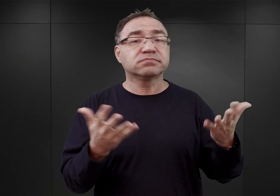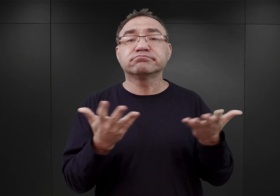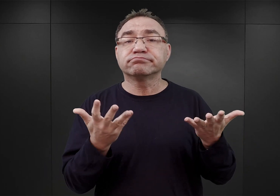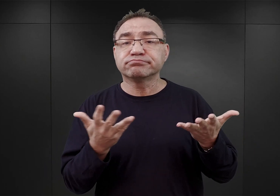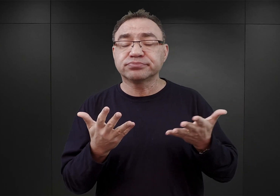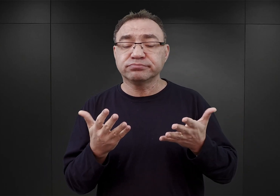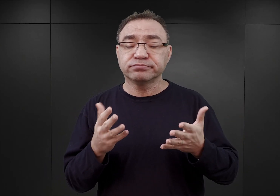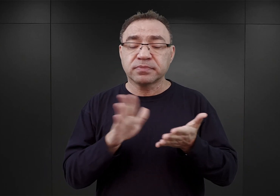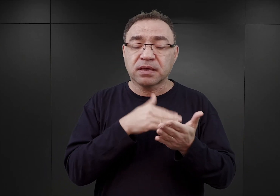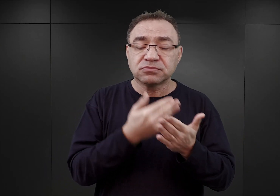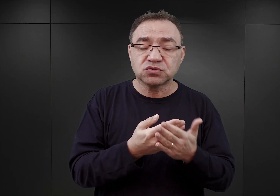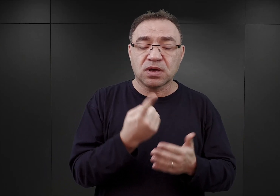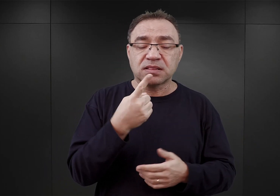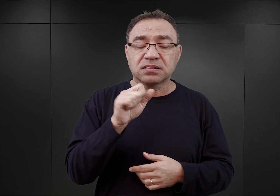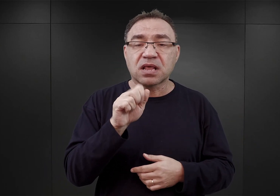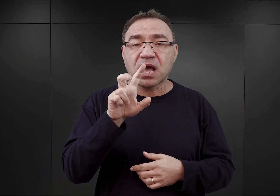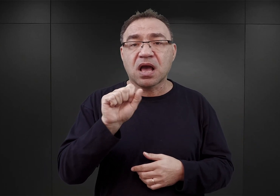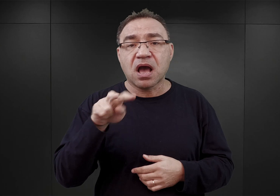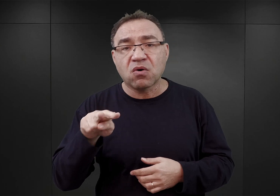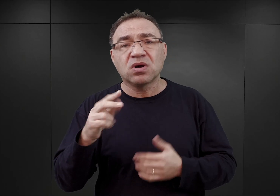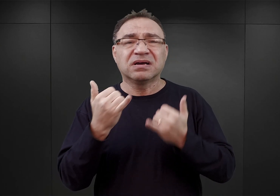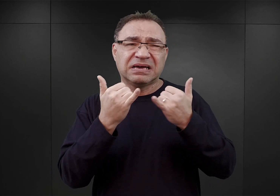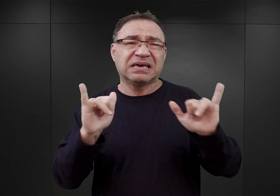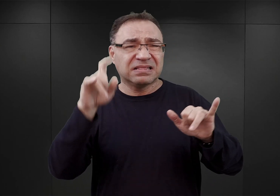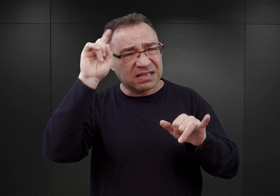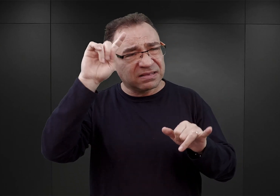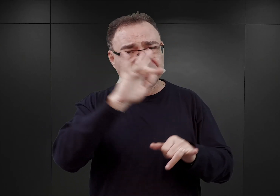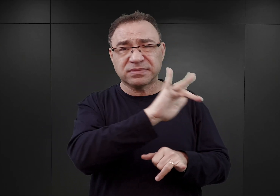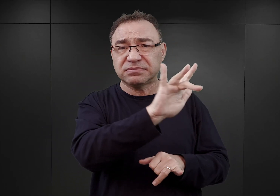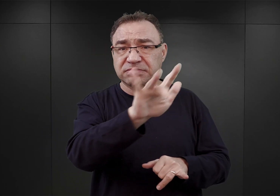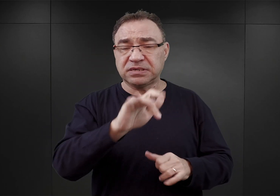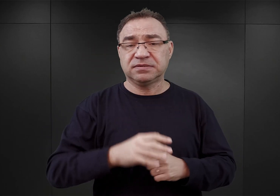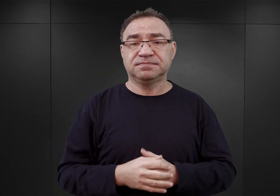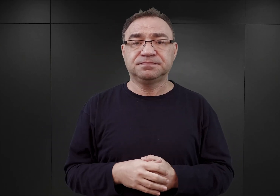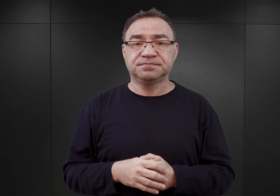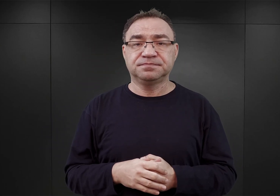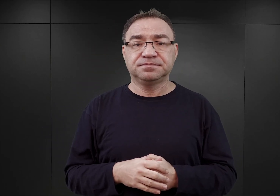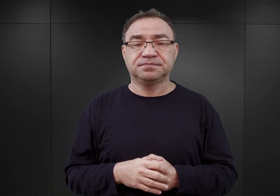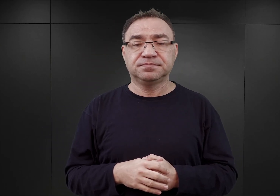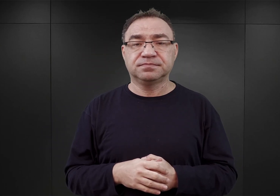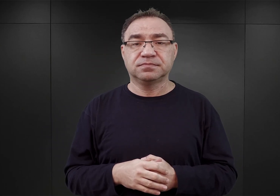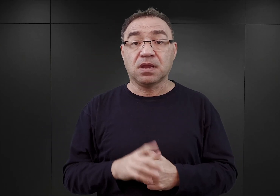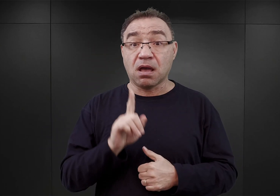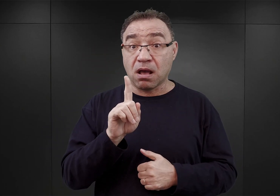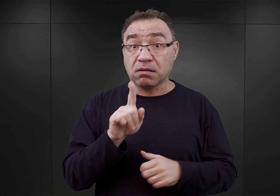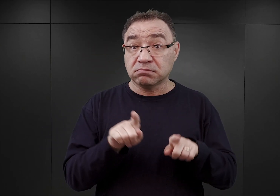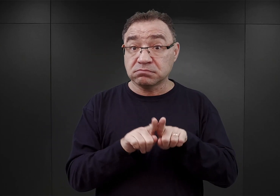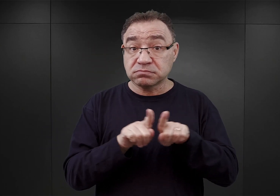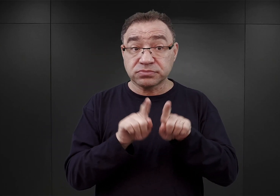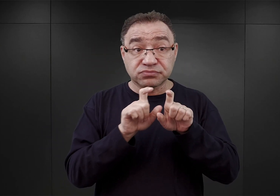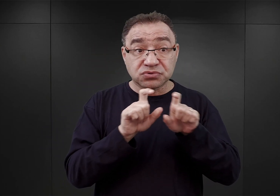takich jak Dachau, Sachsenhausen i inne w Niemczech. Jednakże w tym samym czasie okazało się,